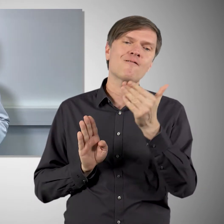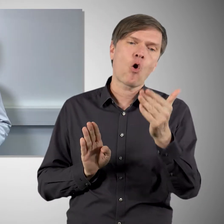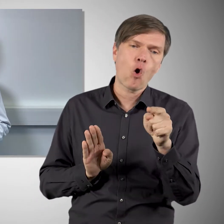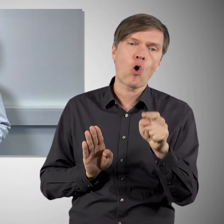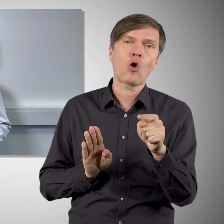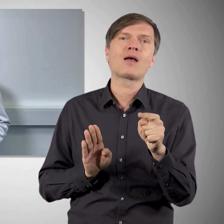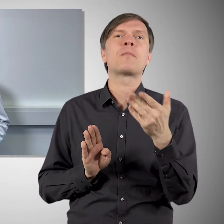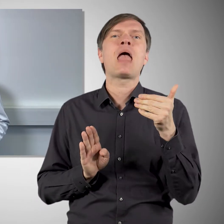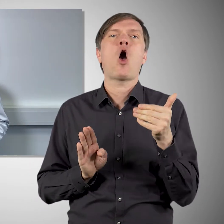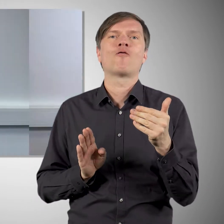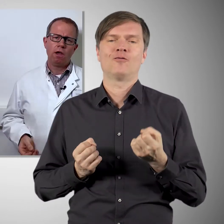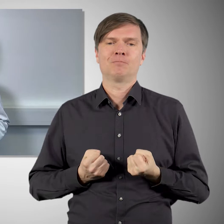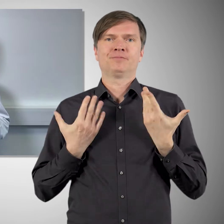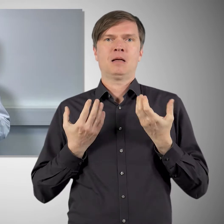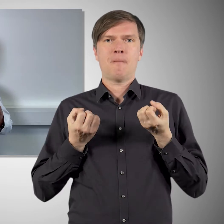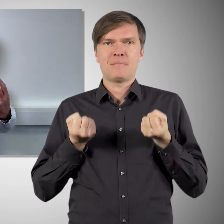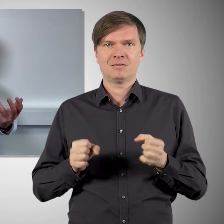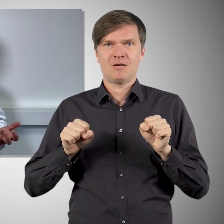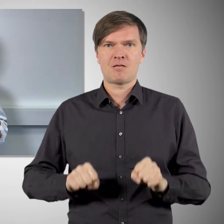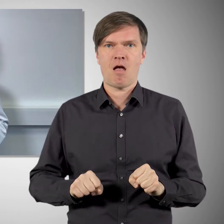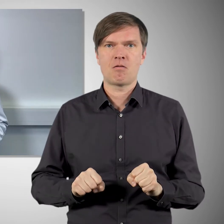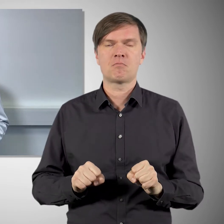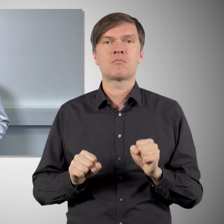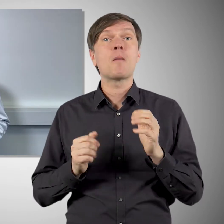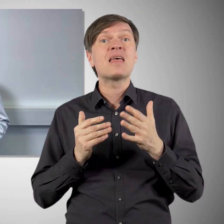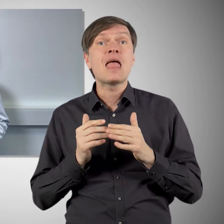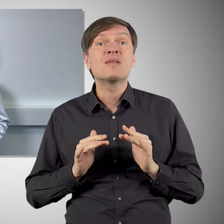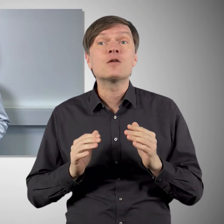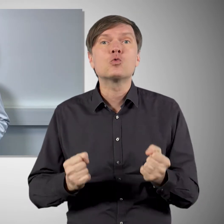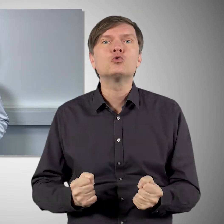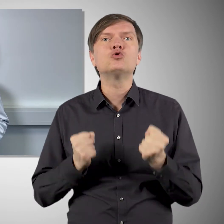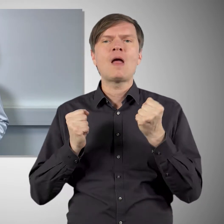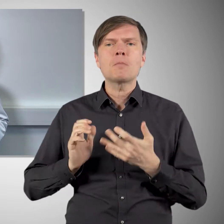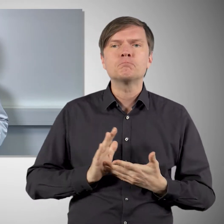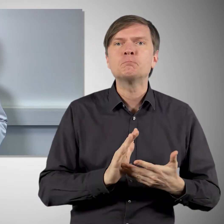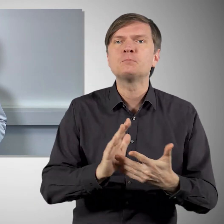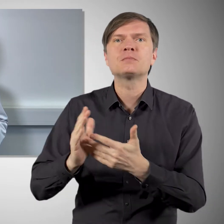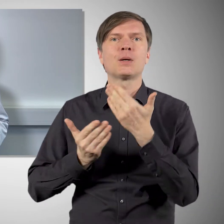etwas häufiger auftreten. Weitere schwere Nebenwirkungen haben sich in den Zulassungsstudien nicht gezeigt,